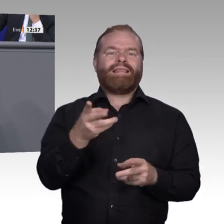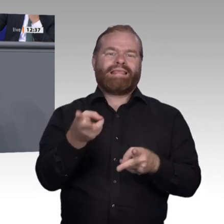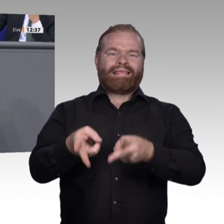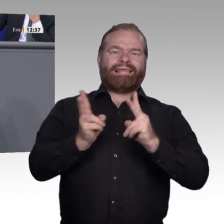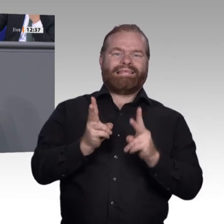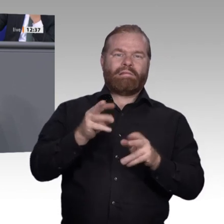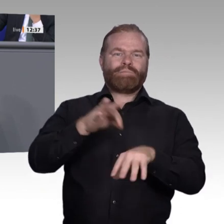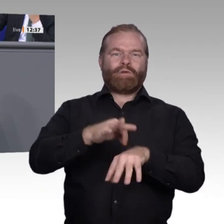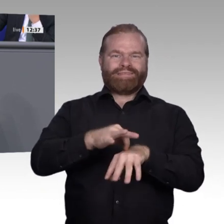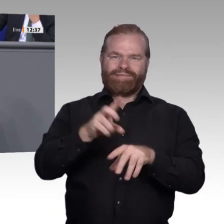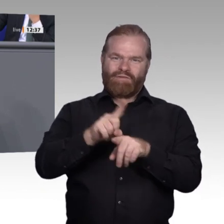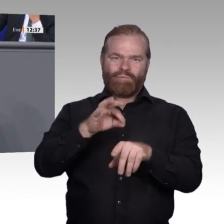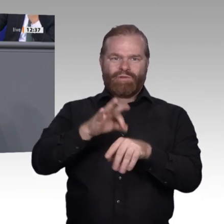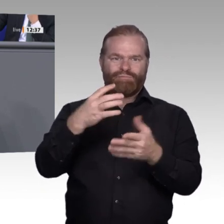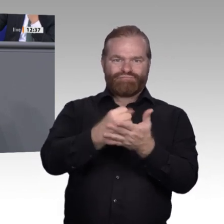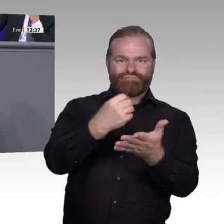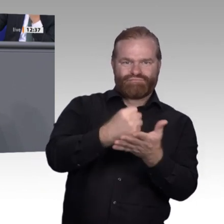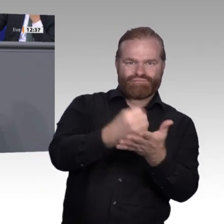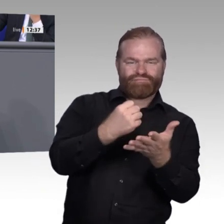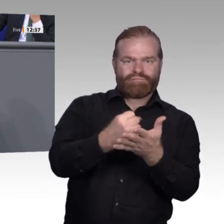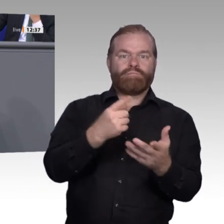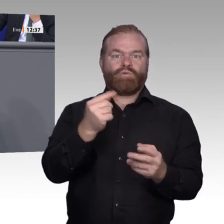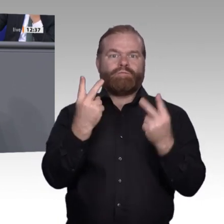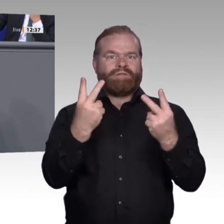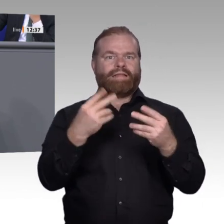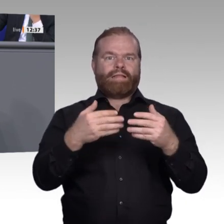dass bei Weiterbildung nicht von einem Muss gesprochen wird, sondern von einem Will,